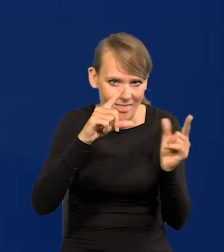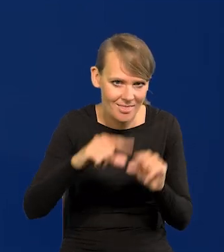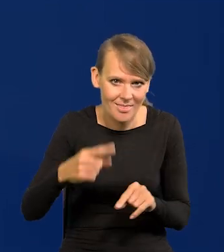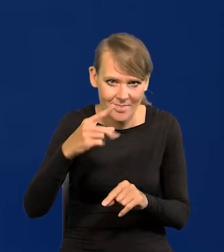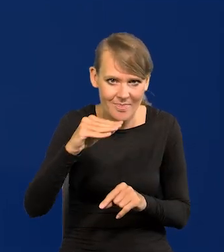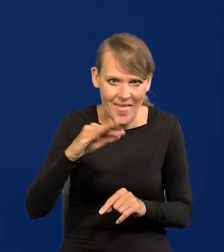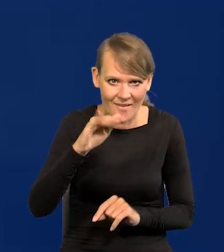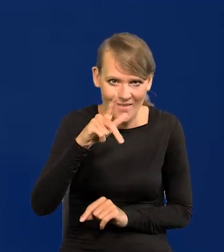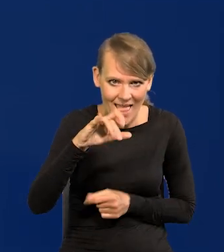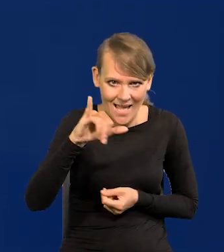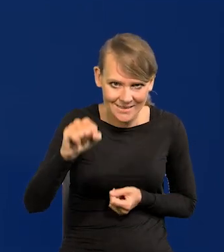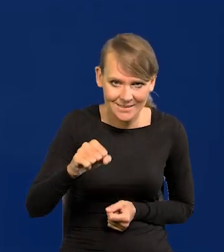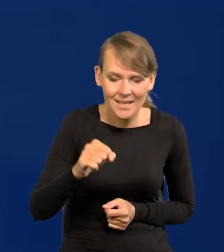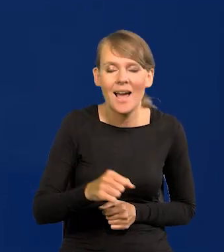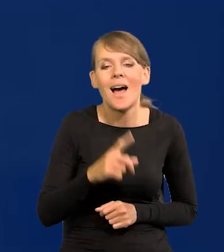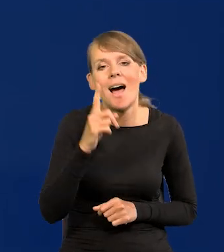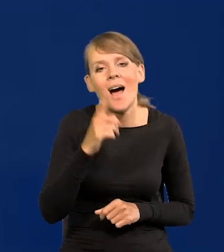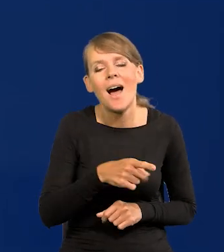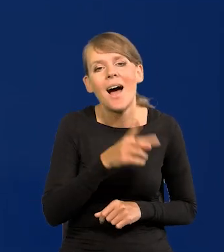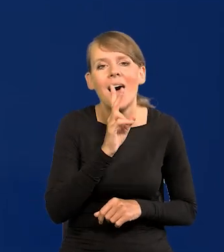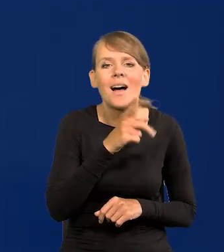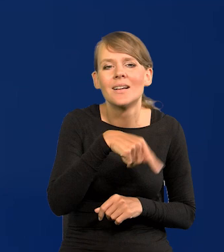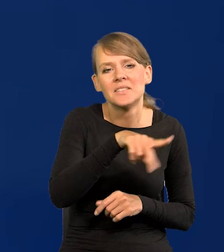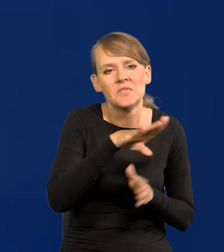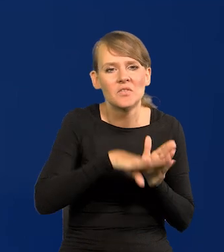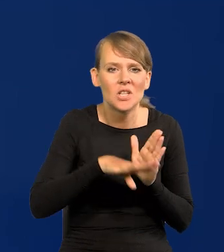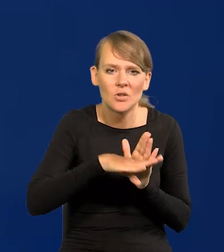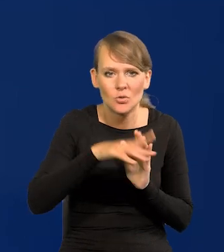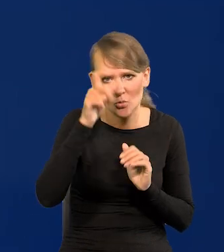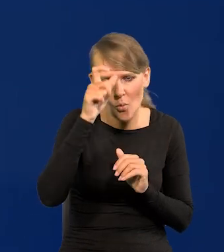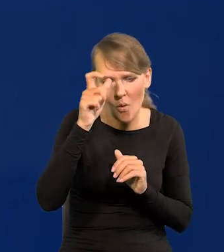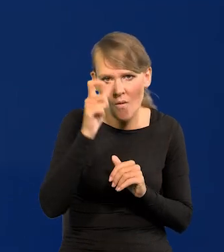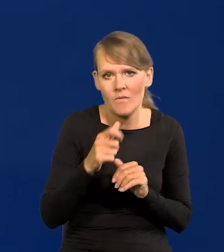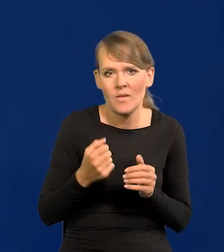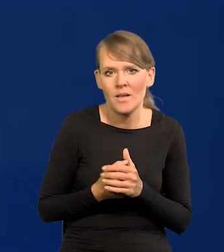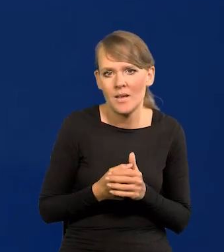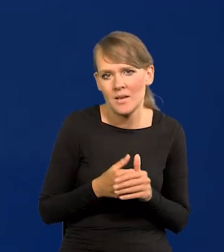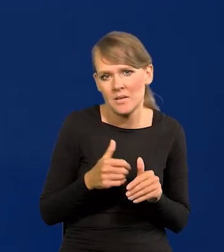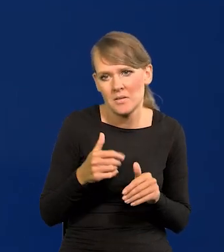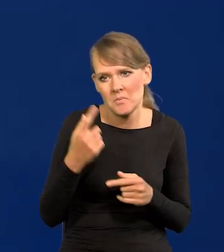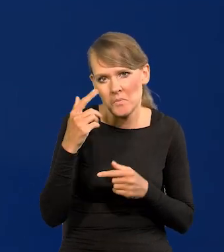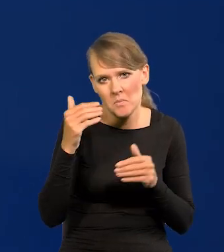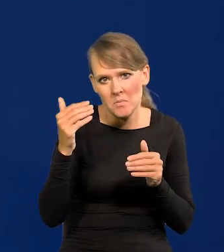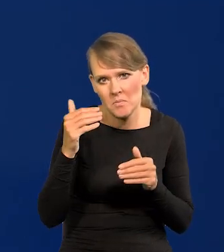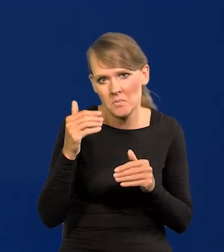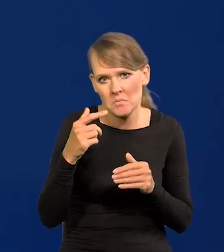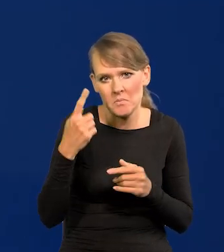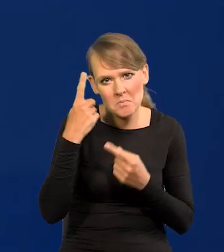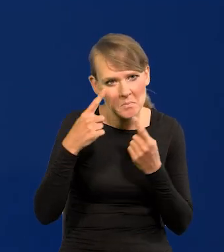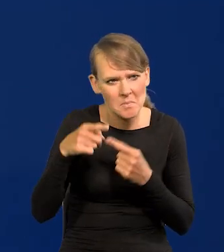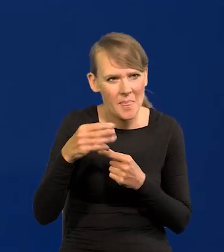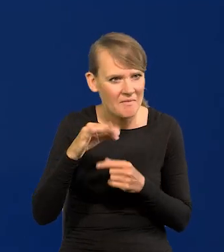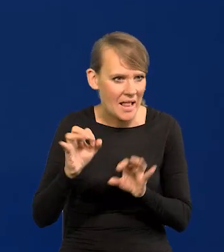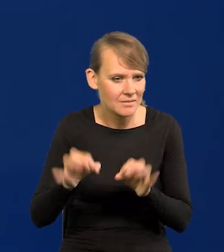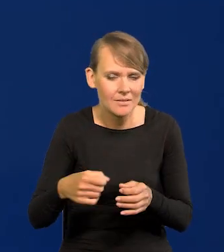a wbrew temu, co się wydaje zwykłemu zjadacza chleba deflacja jest jeszcze gorsza od inflacji.